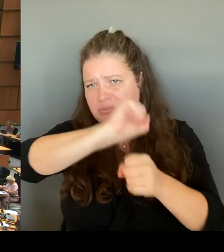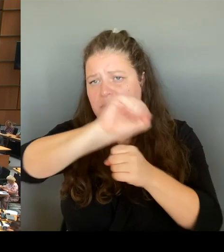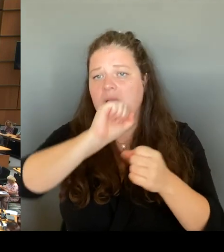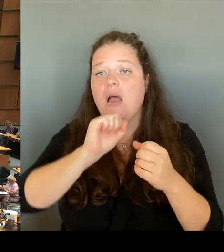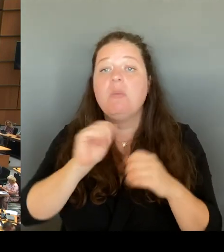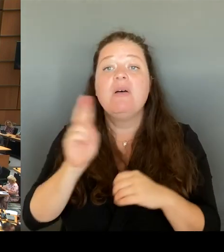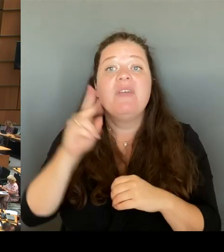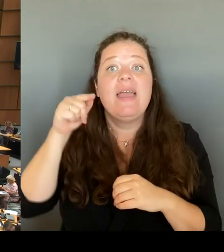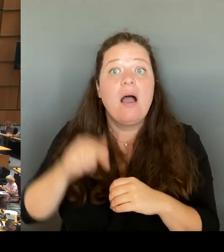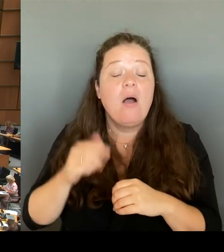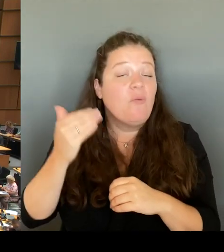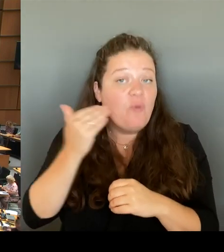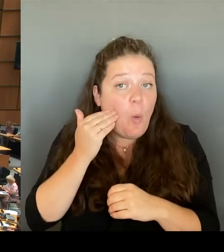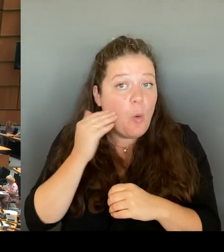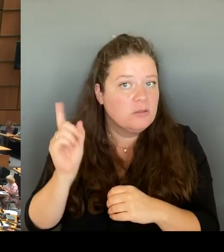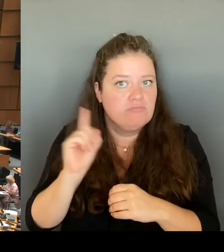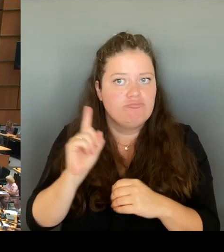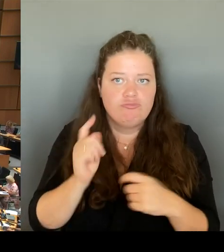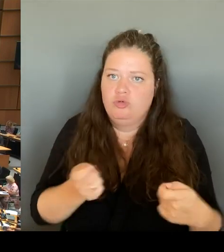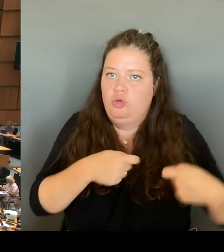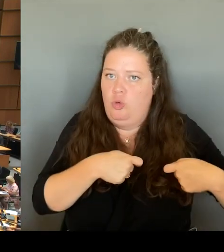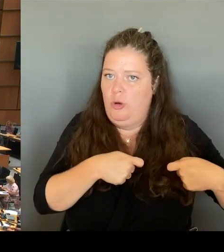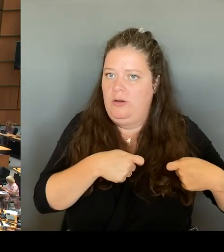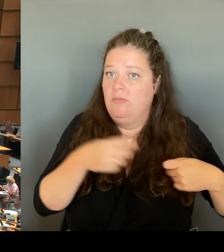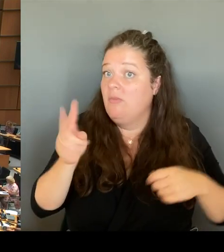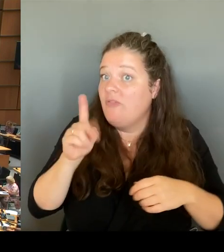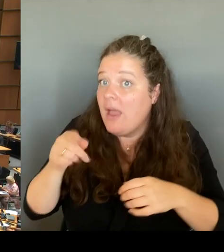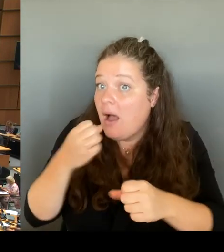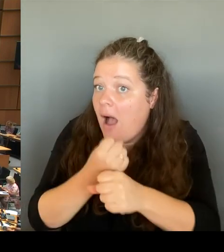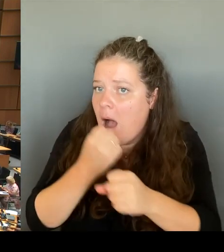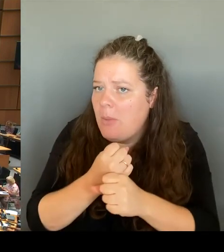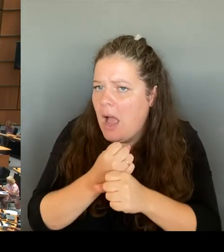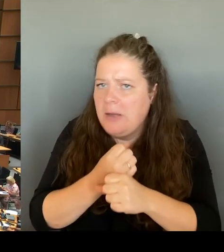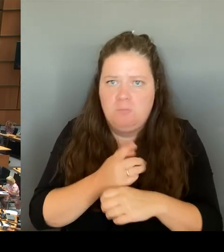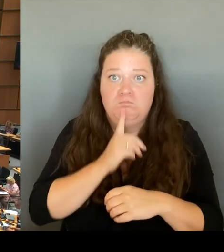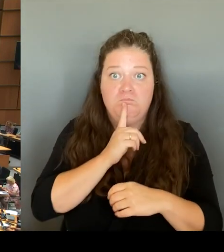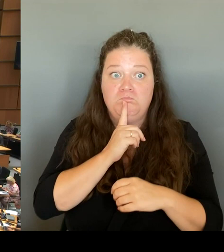sondern von anderen, die dort nicht wohnen und nicht dort arbeiten.